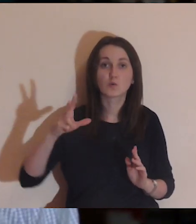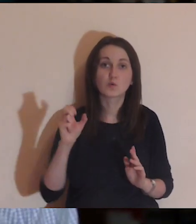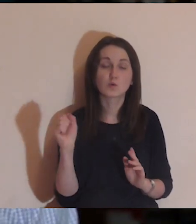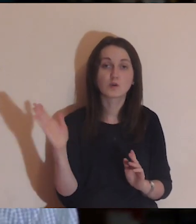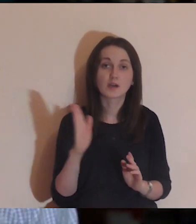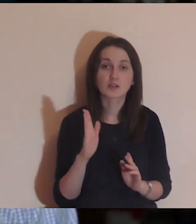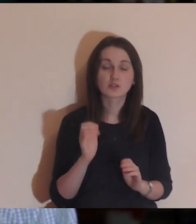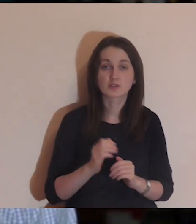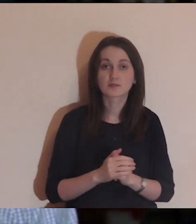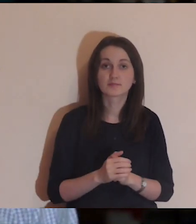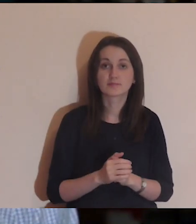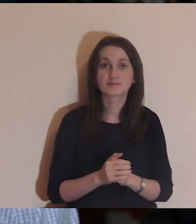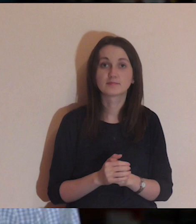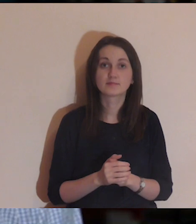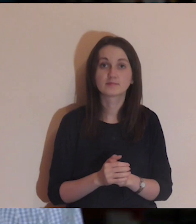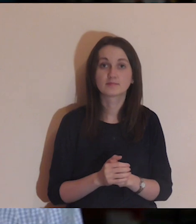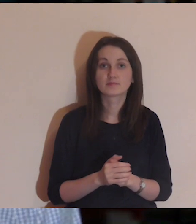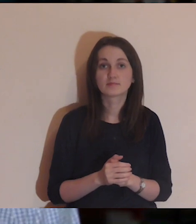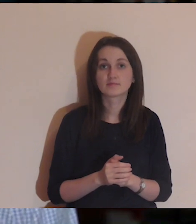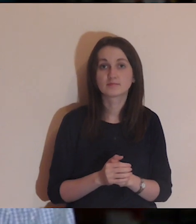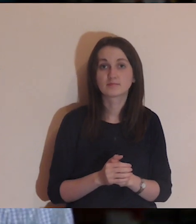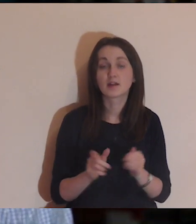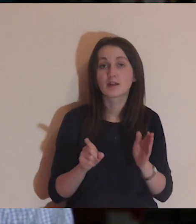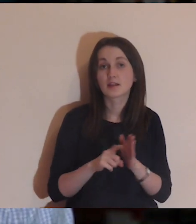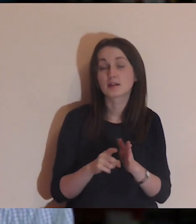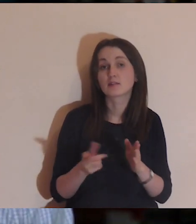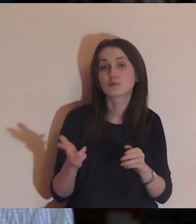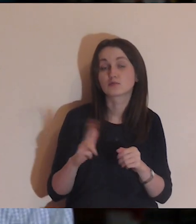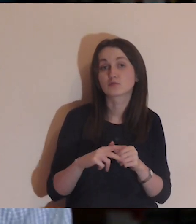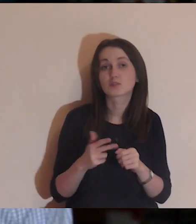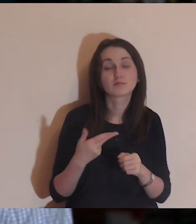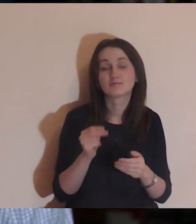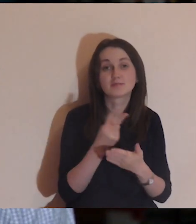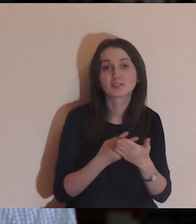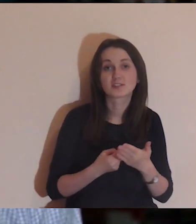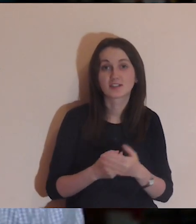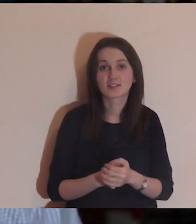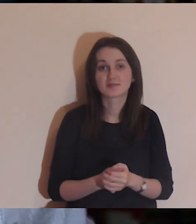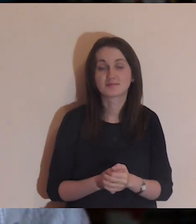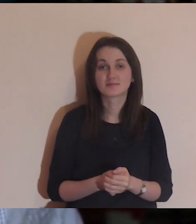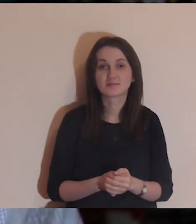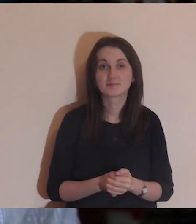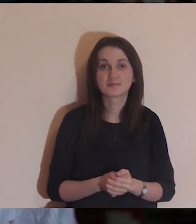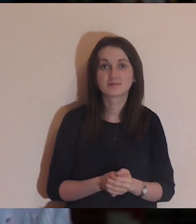Łk,16,19-31, dla tych, którzy jeszcze nie czytali.